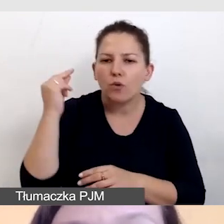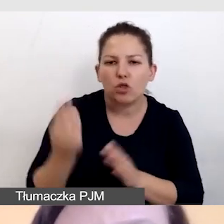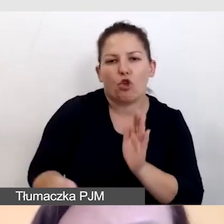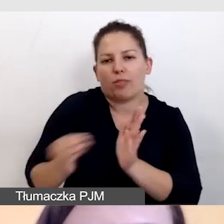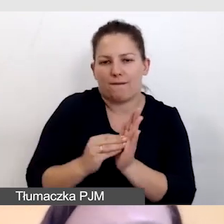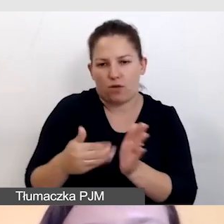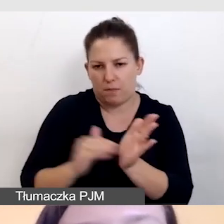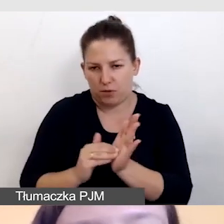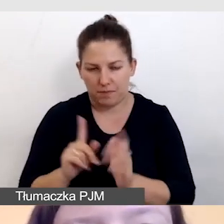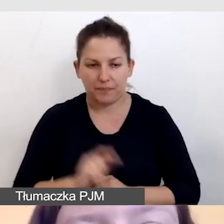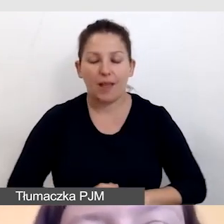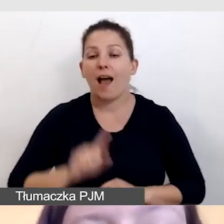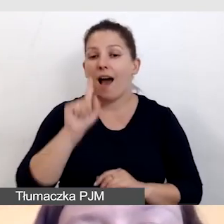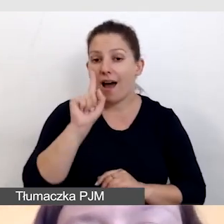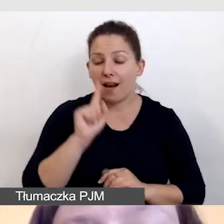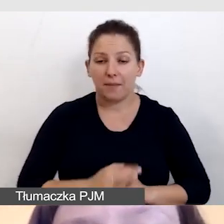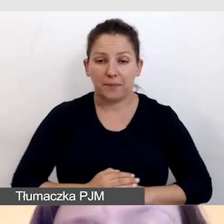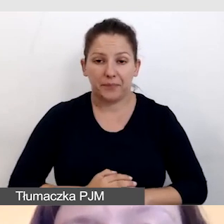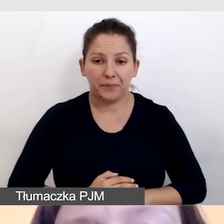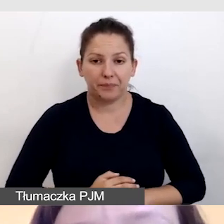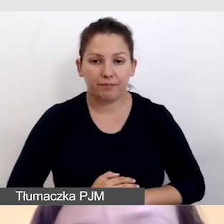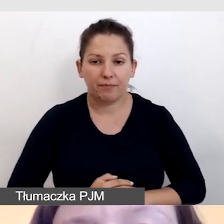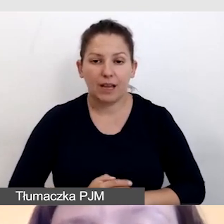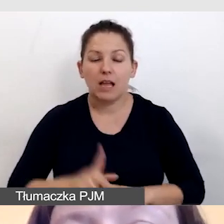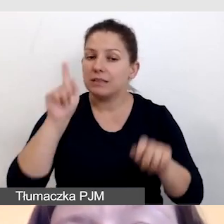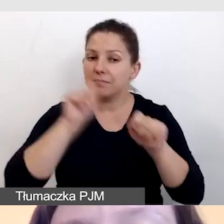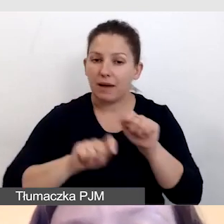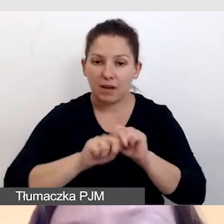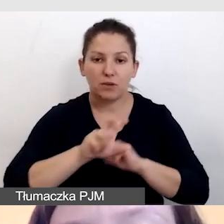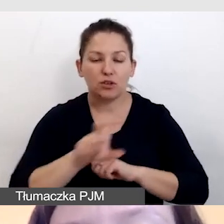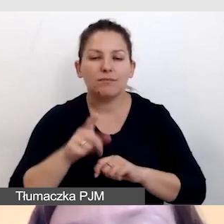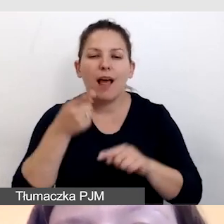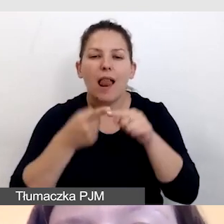Ale sprawdzamy zawsze, czy są elementy wizualne,